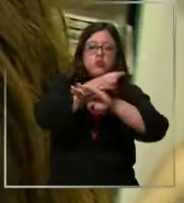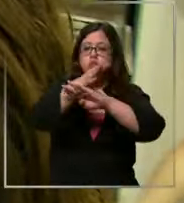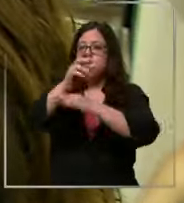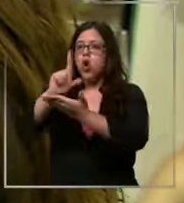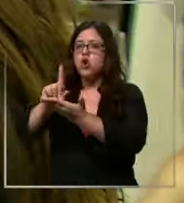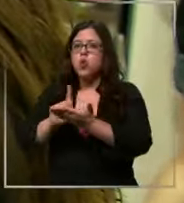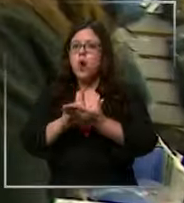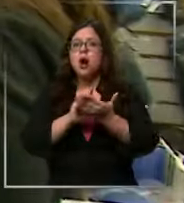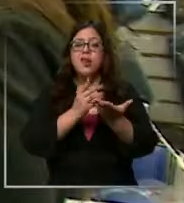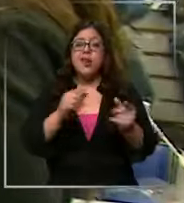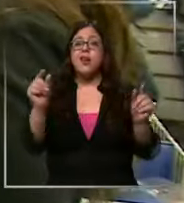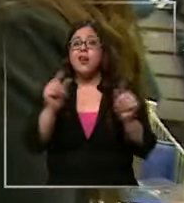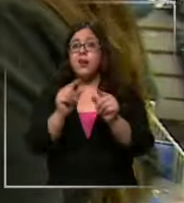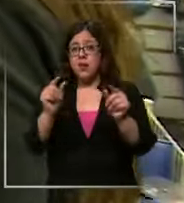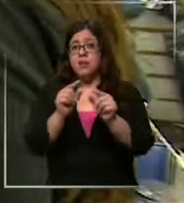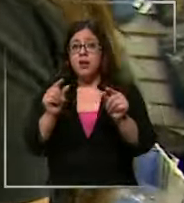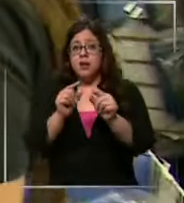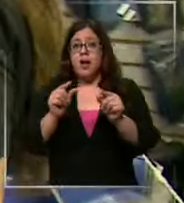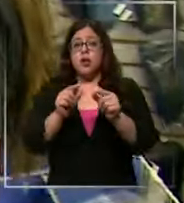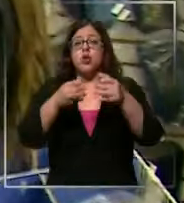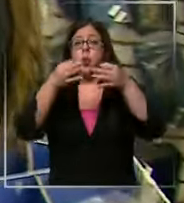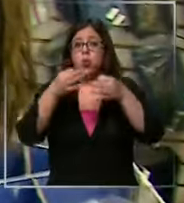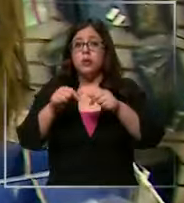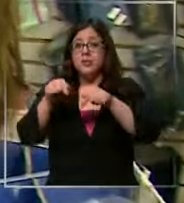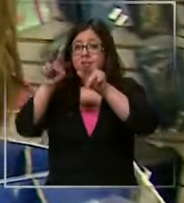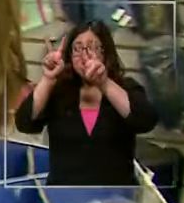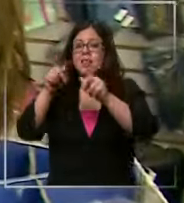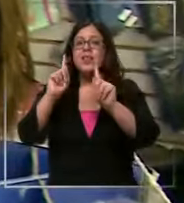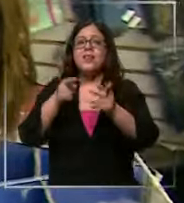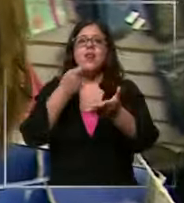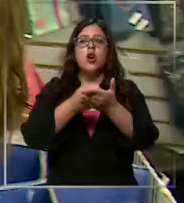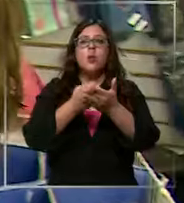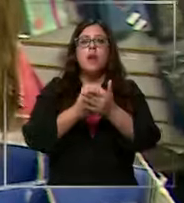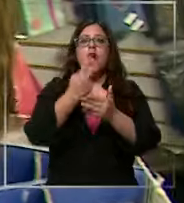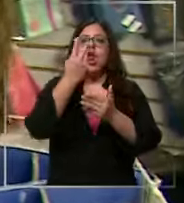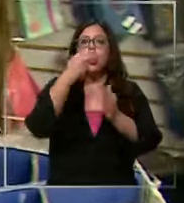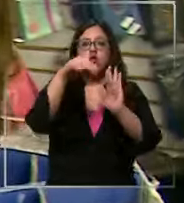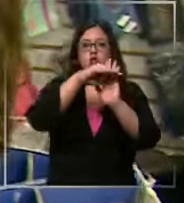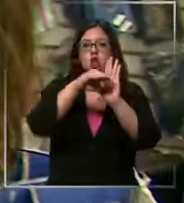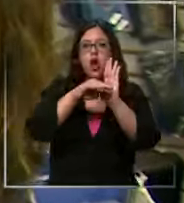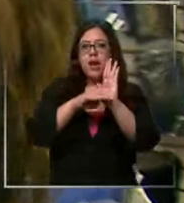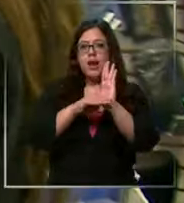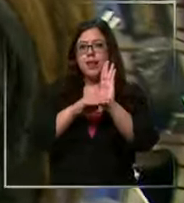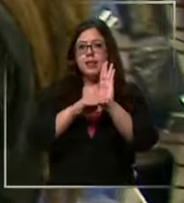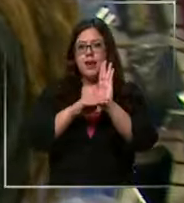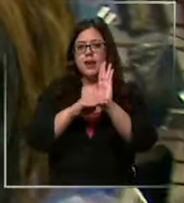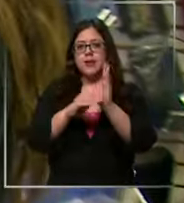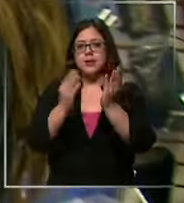abaratar costos es que en su caso debe Comprar dos listas escolares Espero que no pase de los